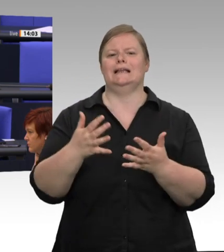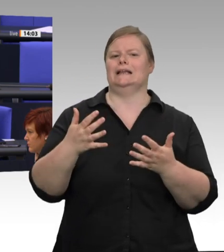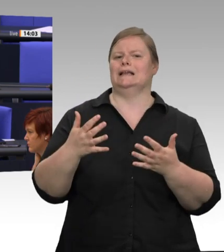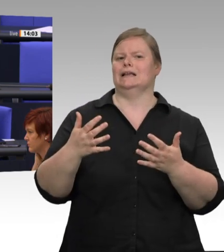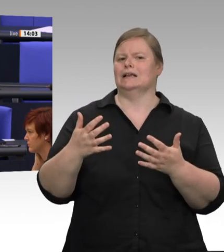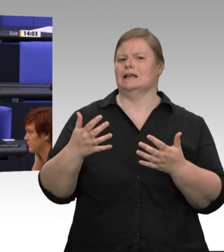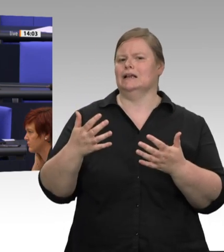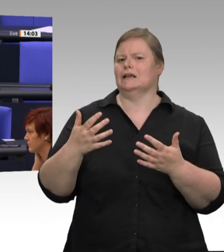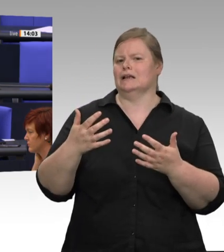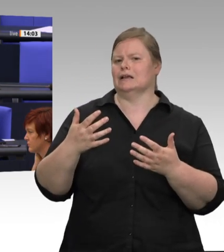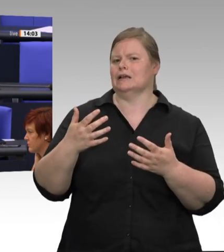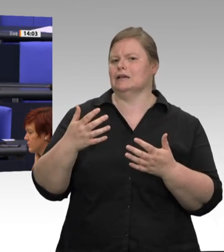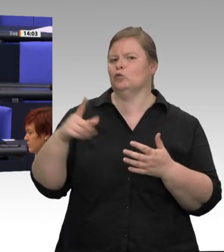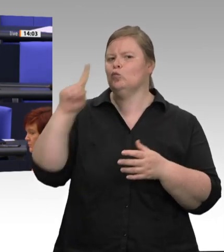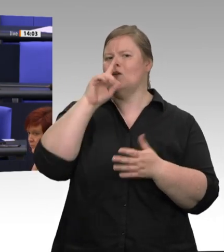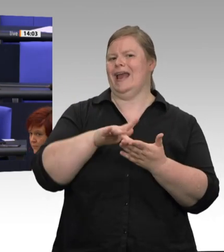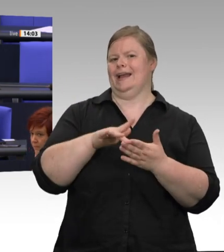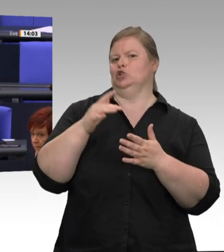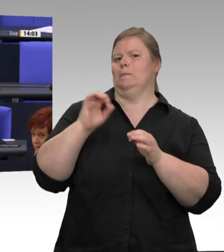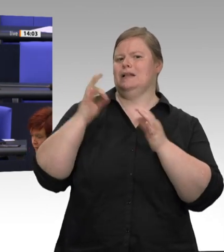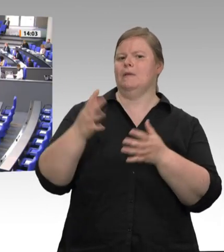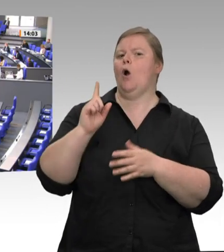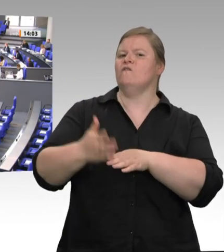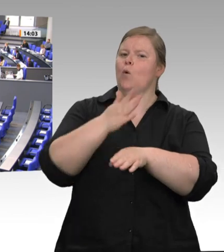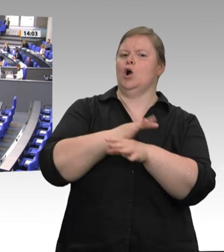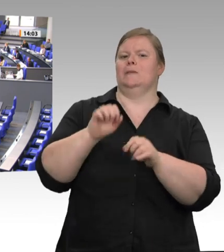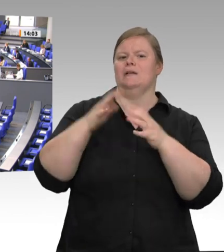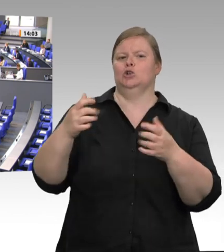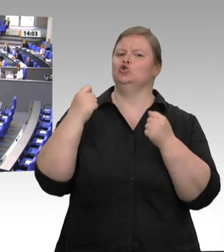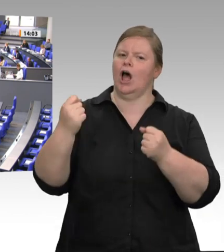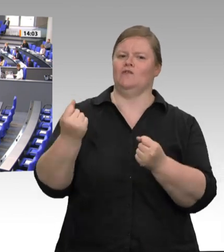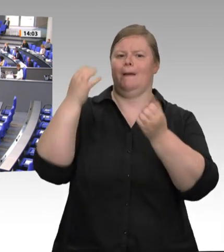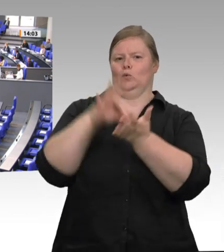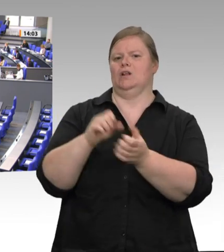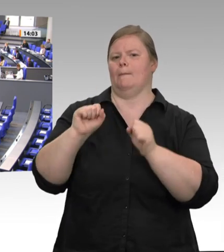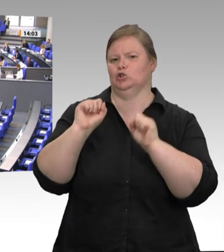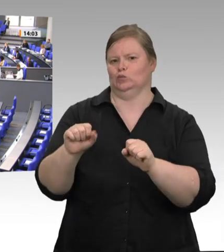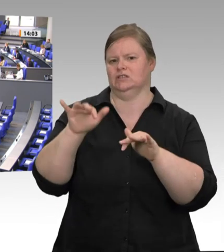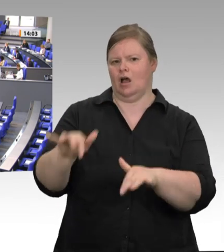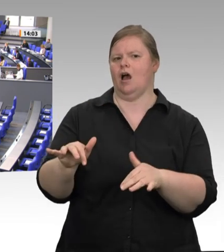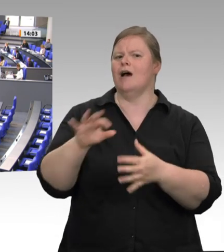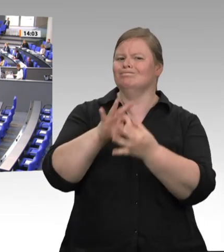eine umfangreiche Dokumentation mit den Ergebnissen dieser Kontrollen zur Verfügung gestellt.